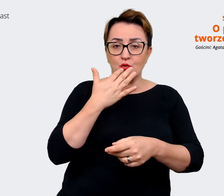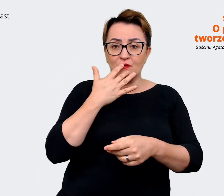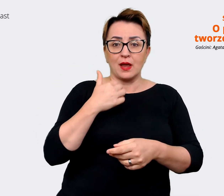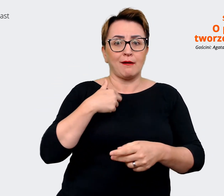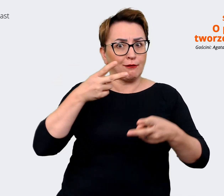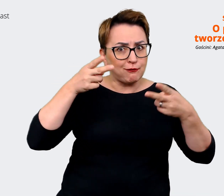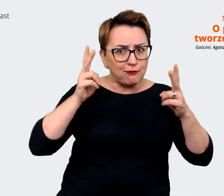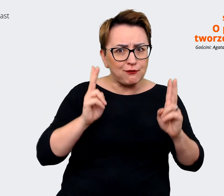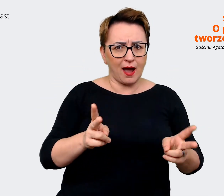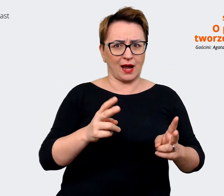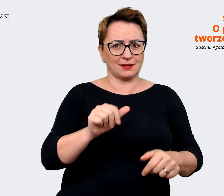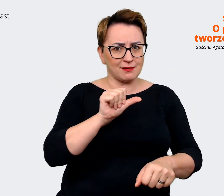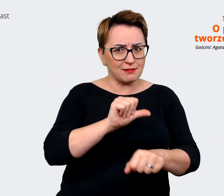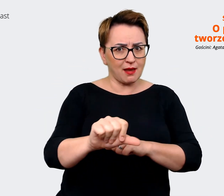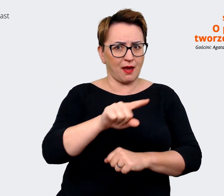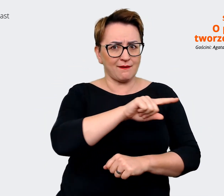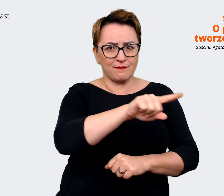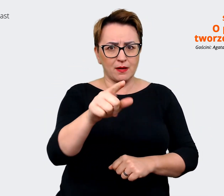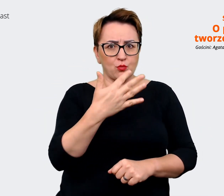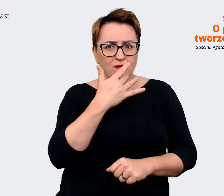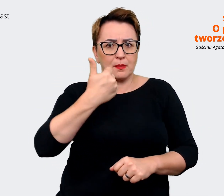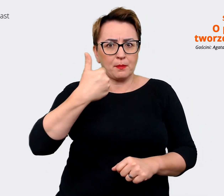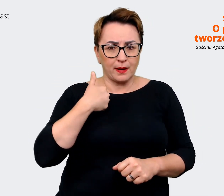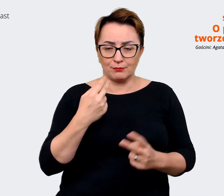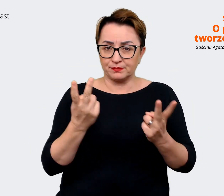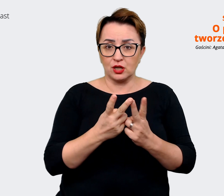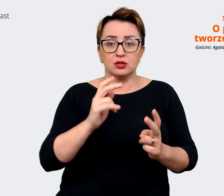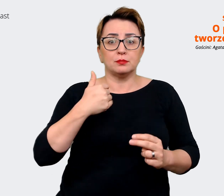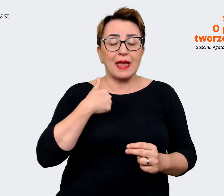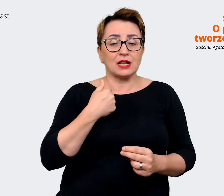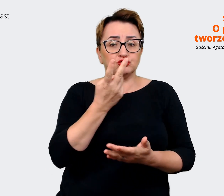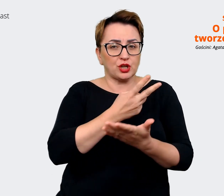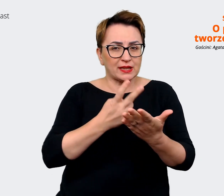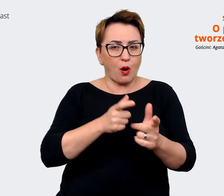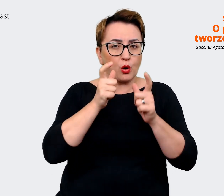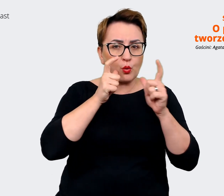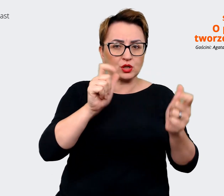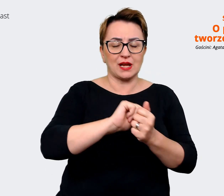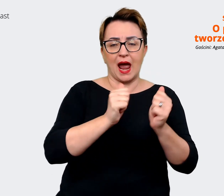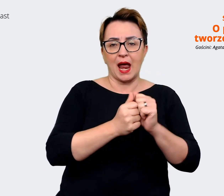czytałem w ogłoszeniu, czy coś, co widziałem w social mediach Waszych, no to rzeczywiście tak